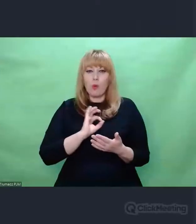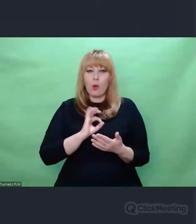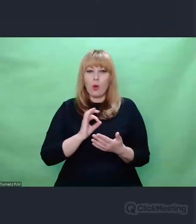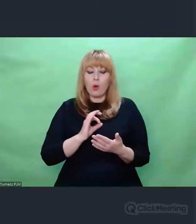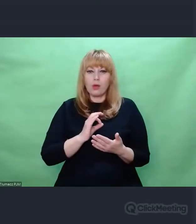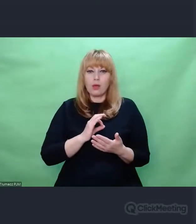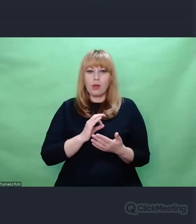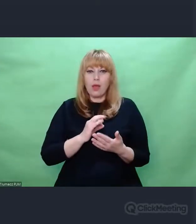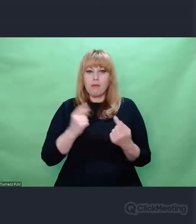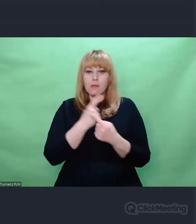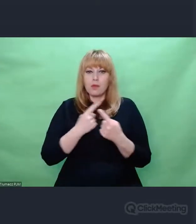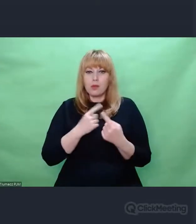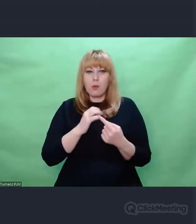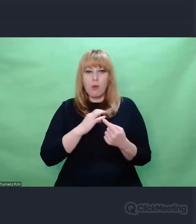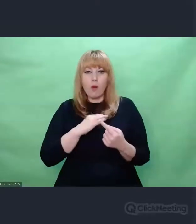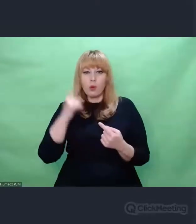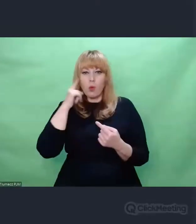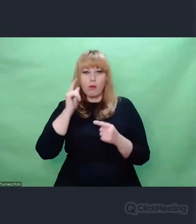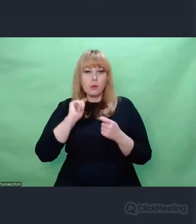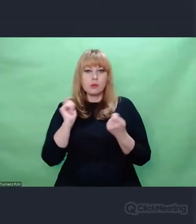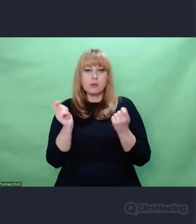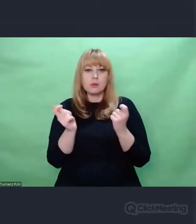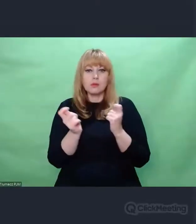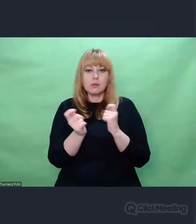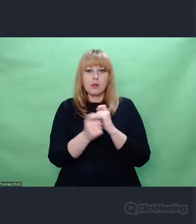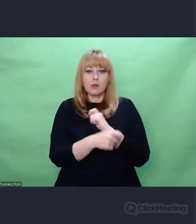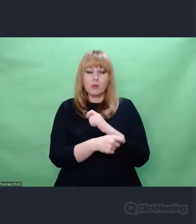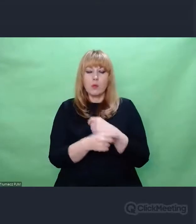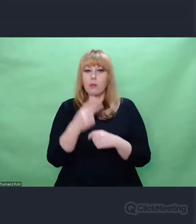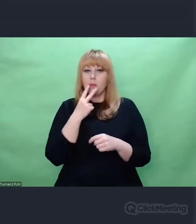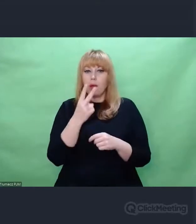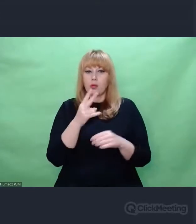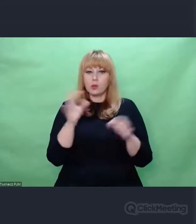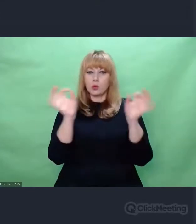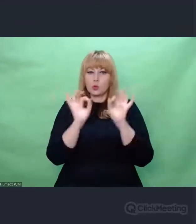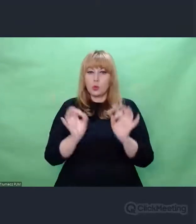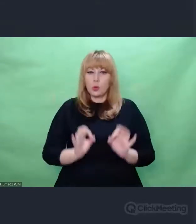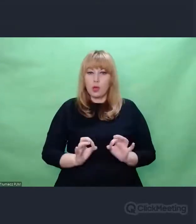Jak ja sobie uświadomiłem właśnie ten fakt,